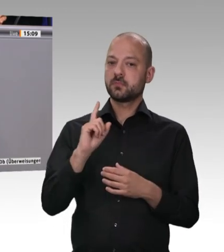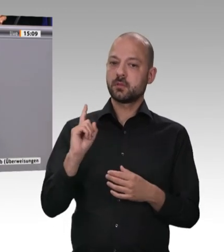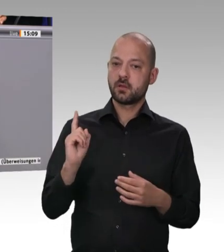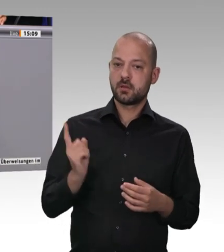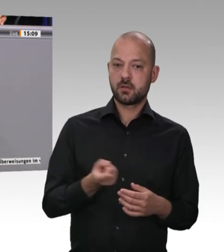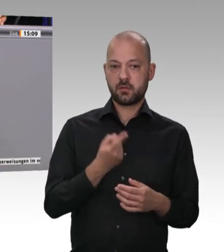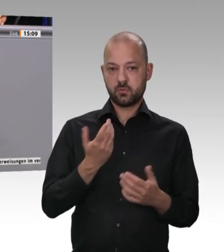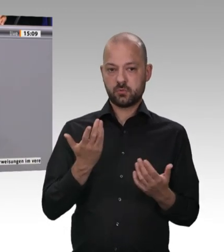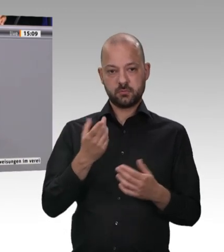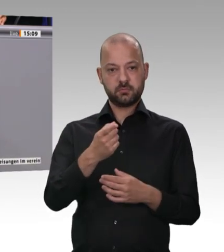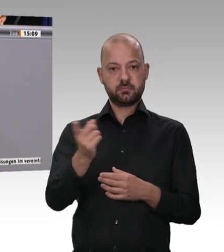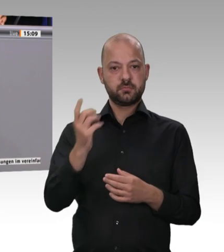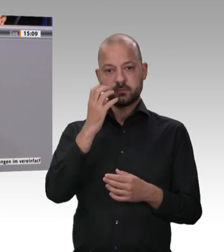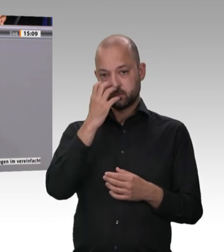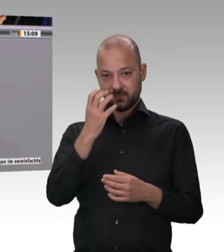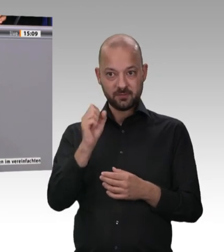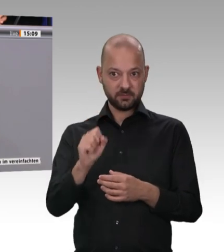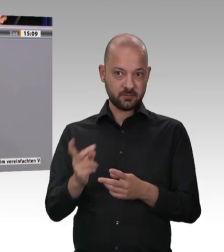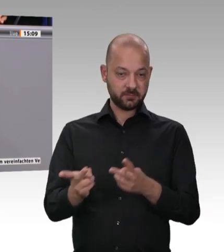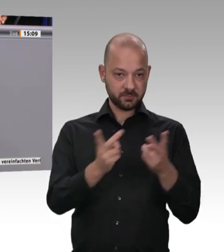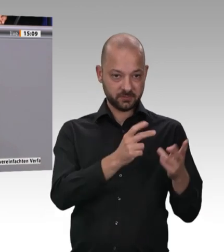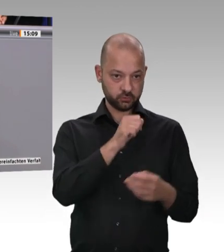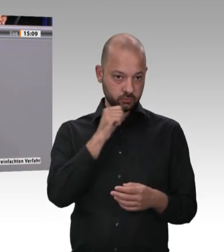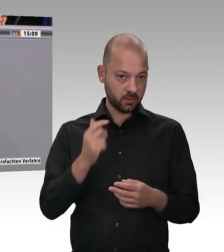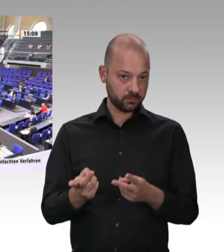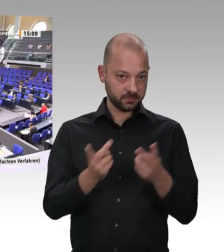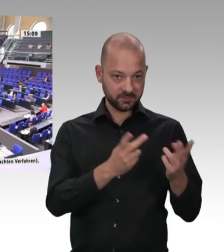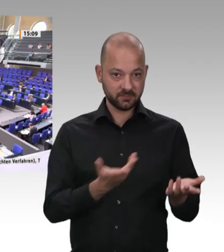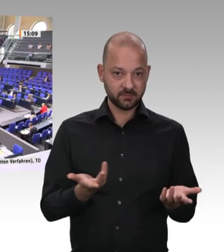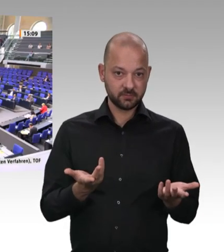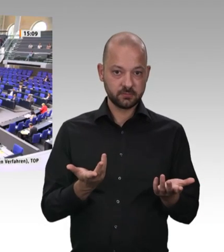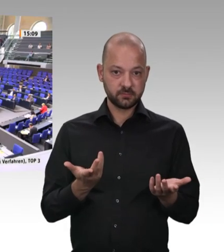davon benötigt auch der Handel wieder Fleischware. In diesem Sinne wünsche ich